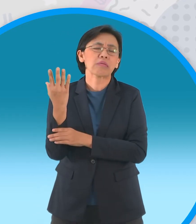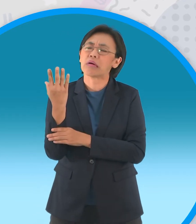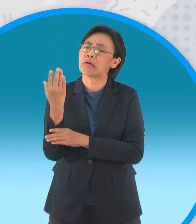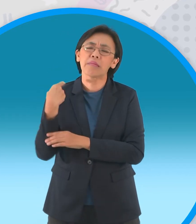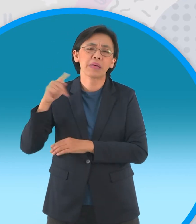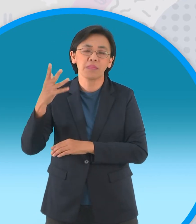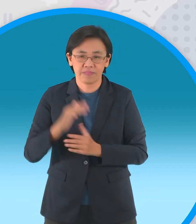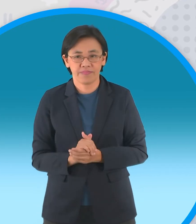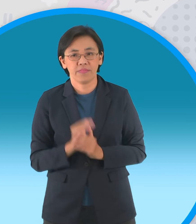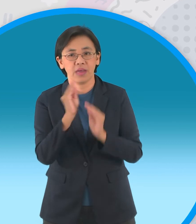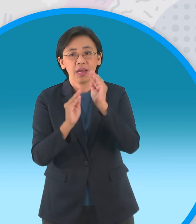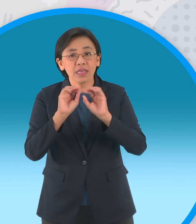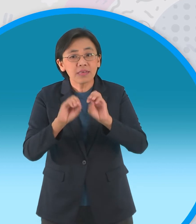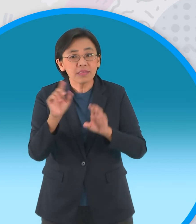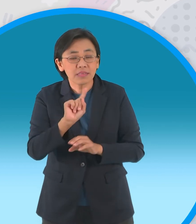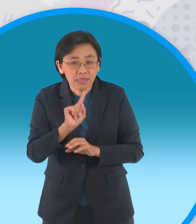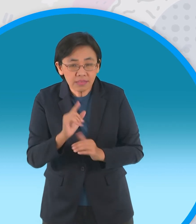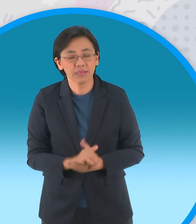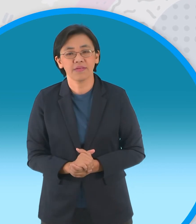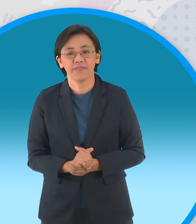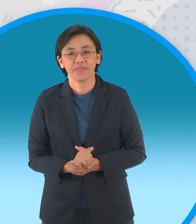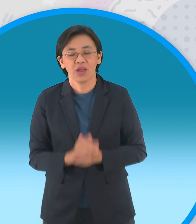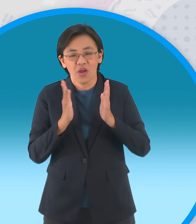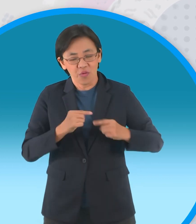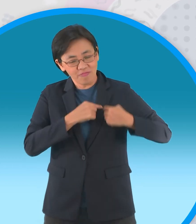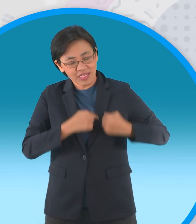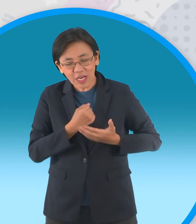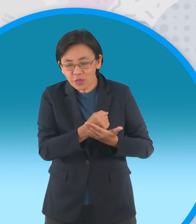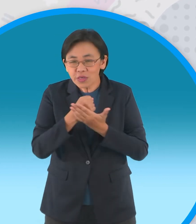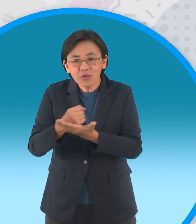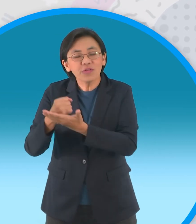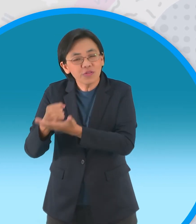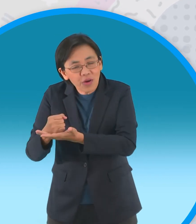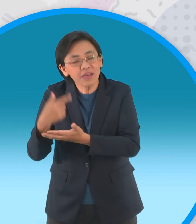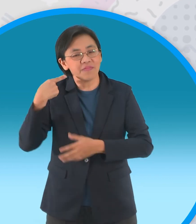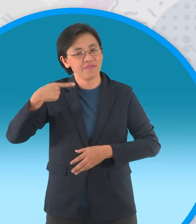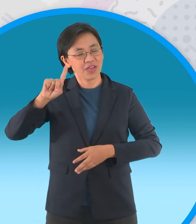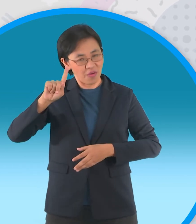นิทานเรื่องนี้สอนให้รู้ว่าผู้เสียสละ